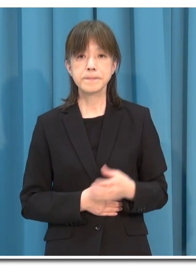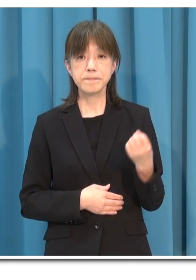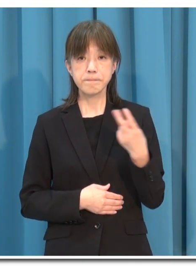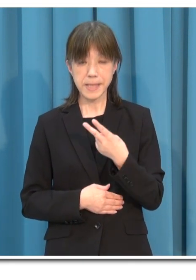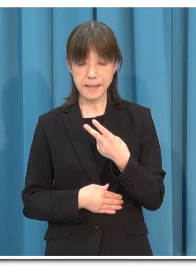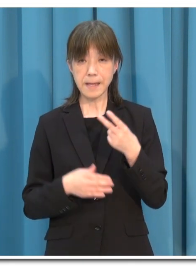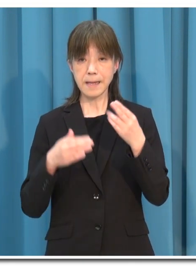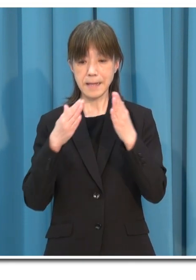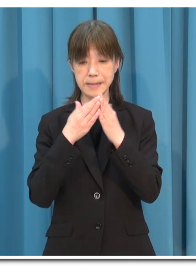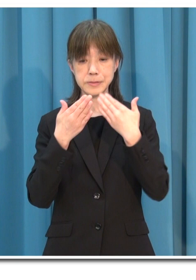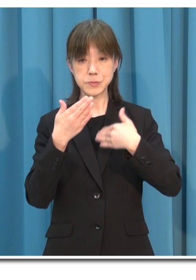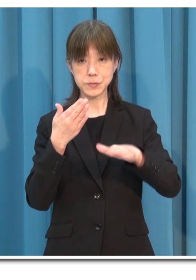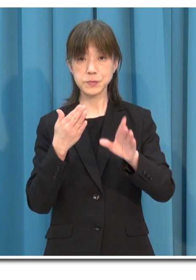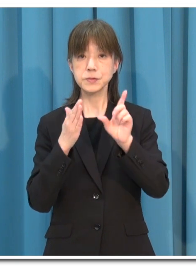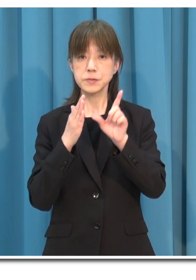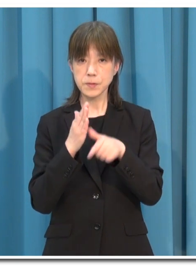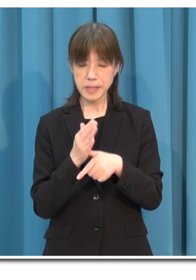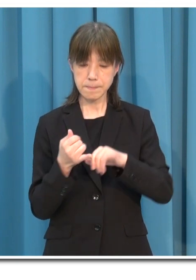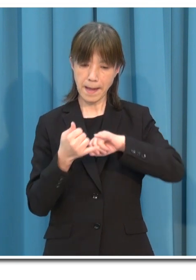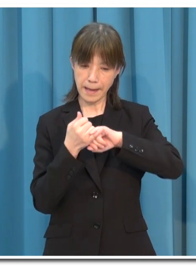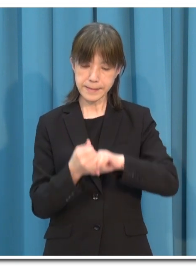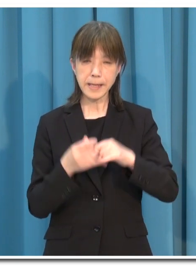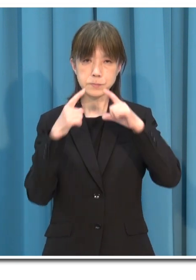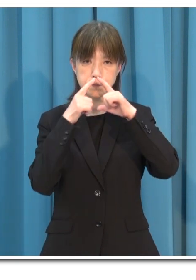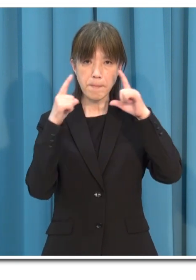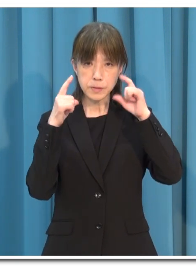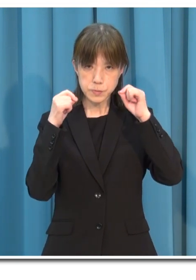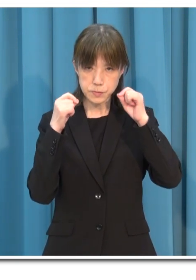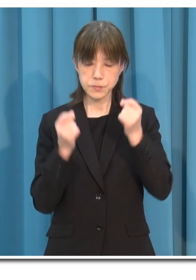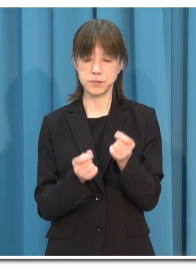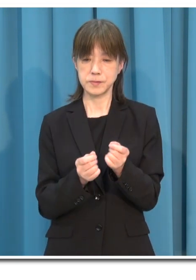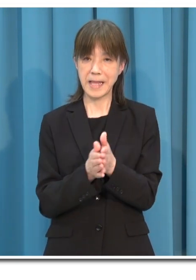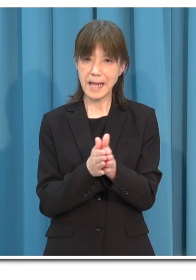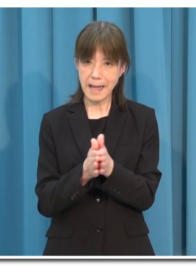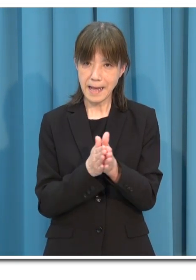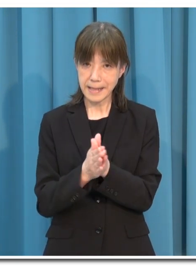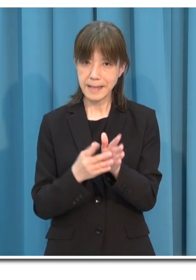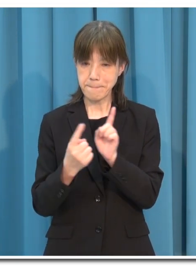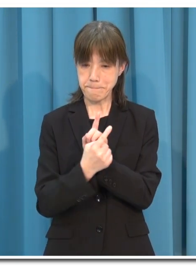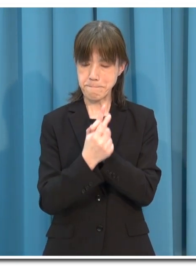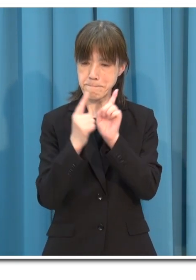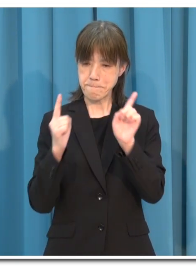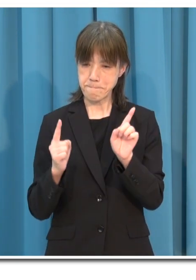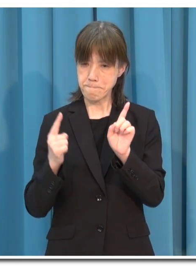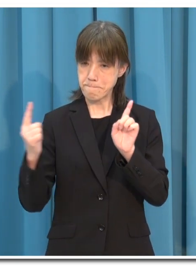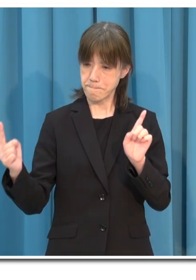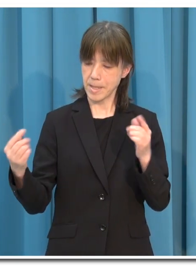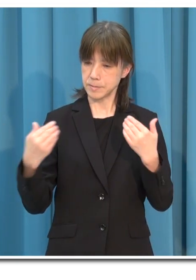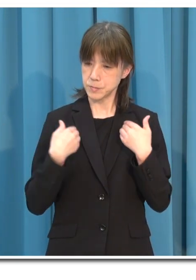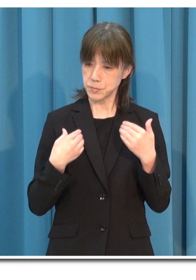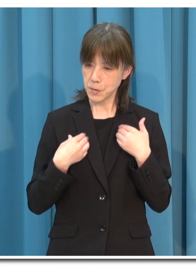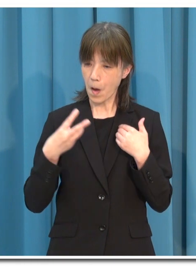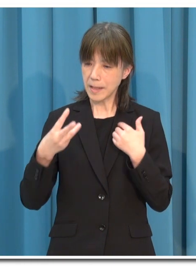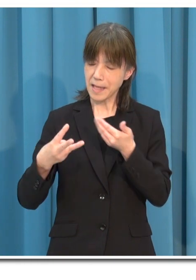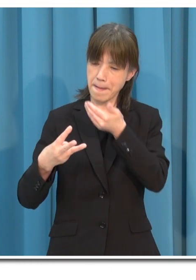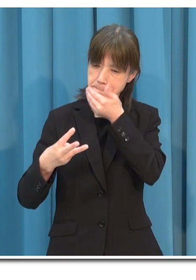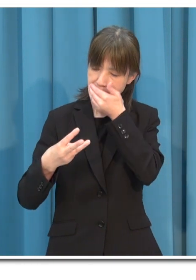そして 外出の際は 「マスク」 「手洗い」 「人との距離」 「三密の回避」 これを守ってください